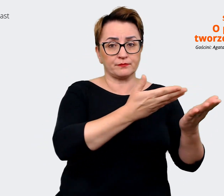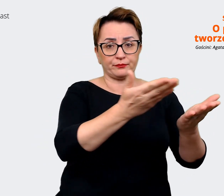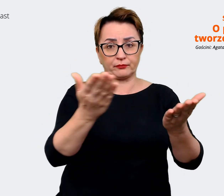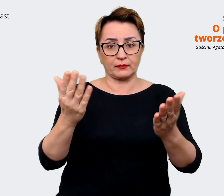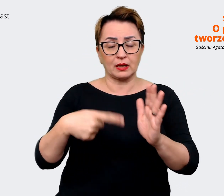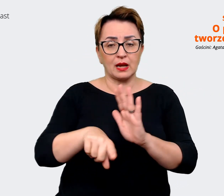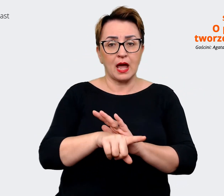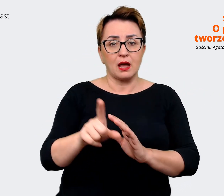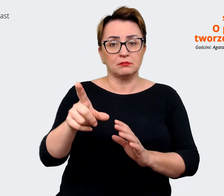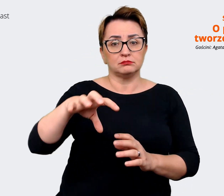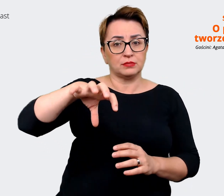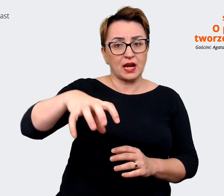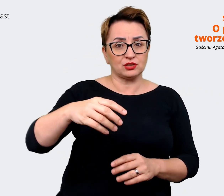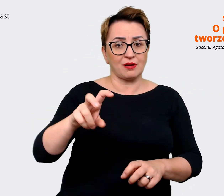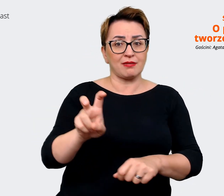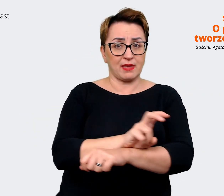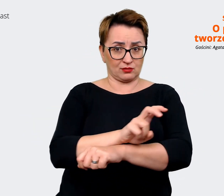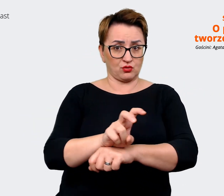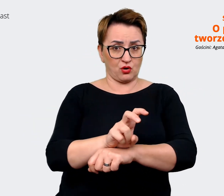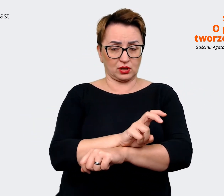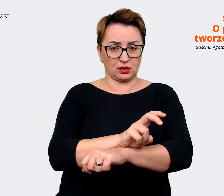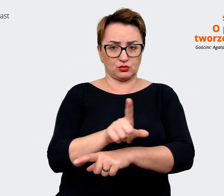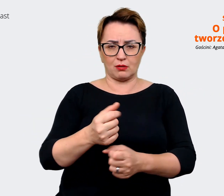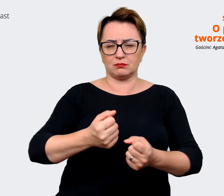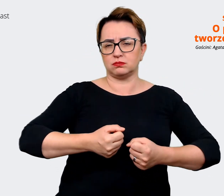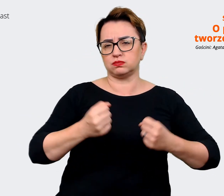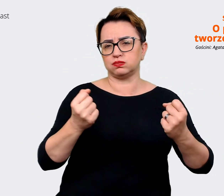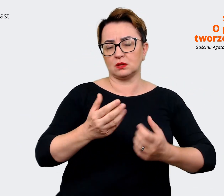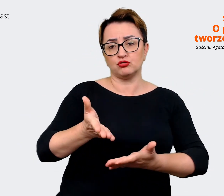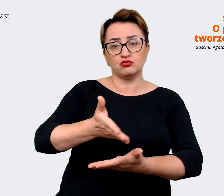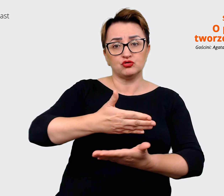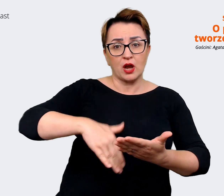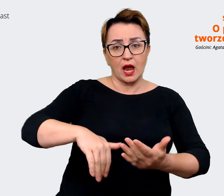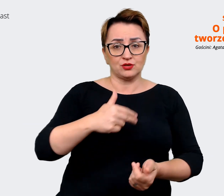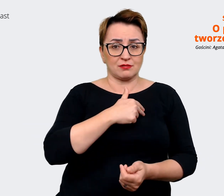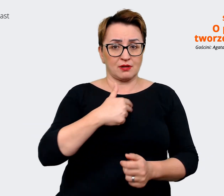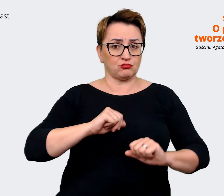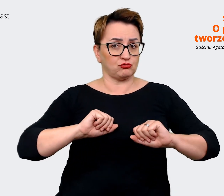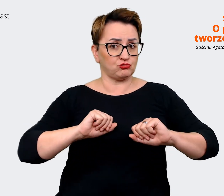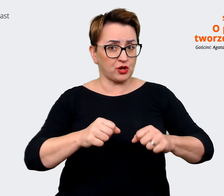branży technologicznej i to jest ogromna część naszych, naszych działań employer brandingowych.